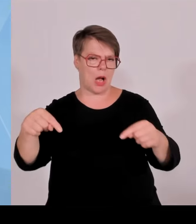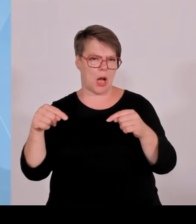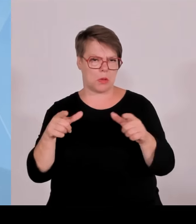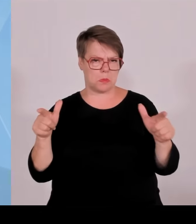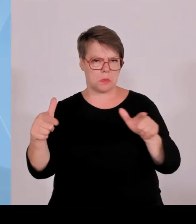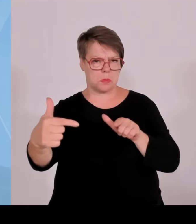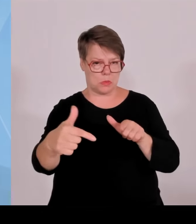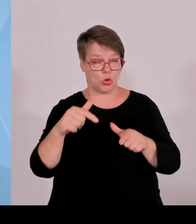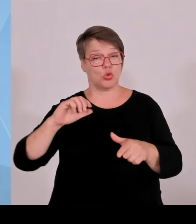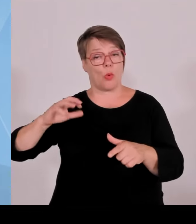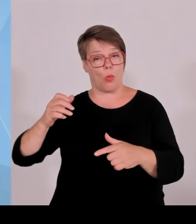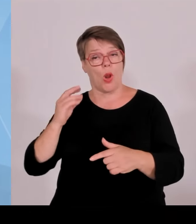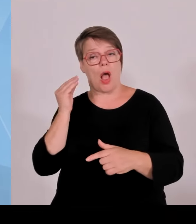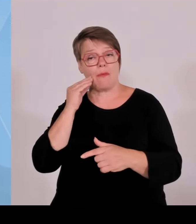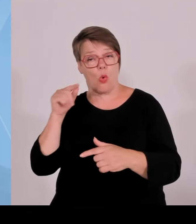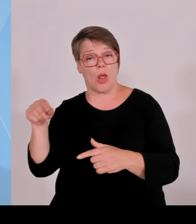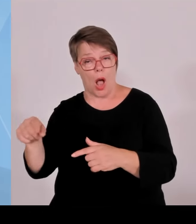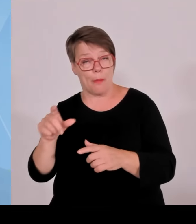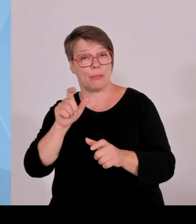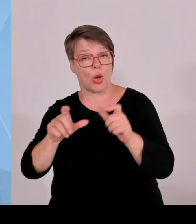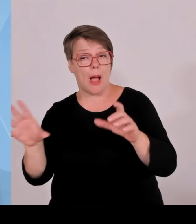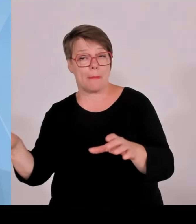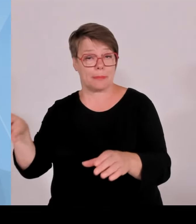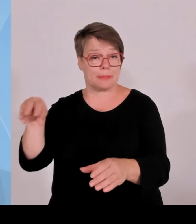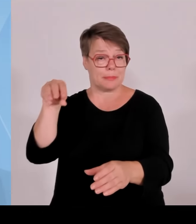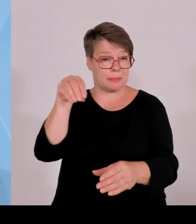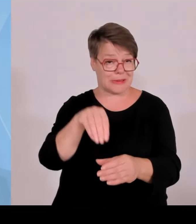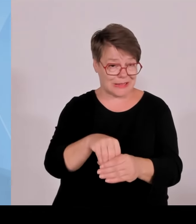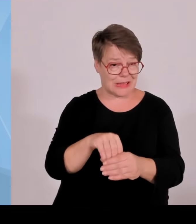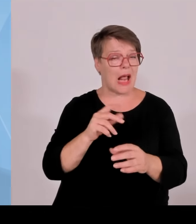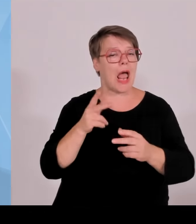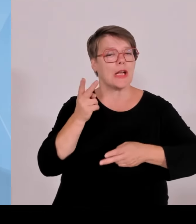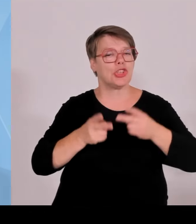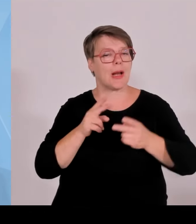Wirtschaftswege kaputtgefahren werden bei der Installation der Anlagen,